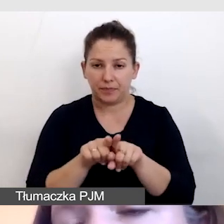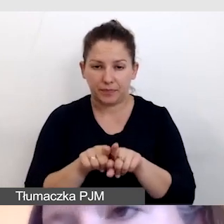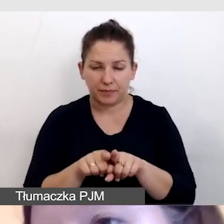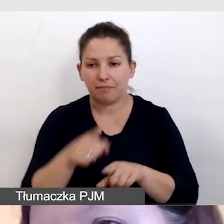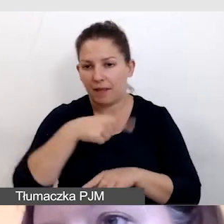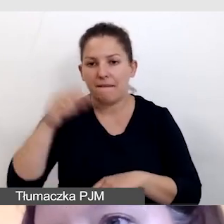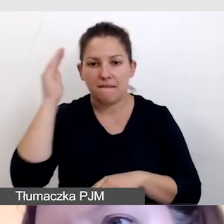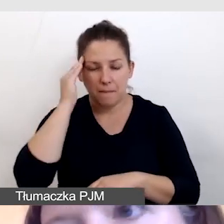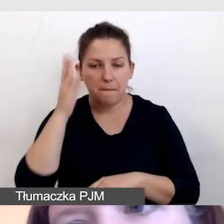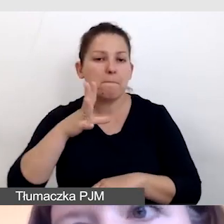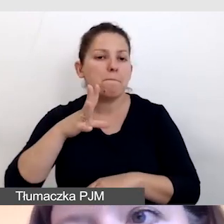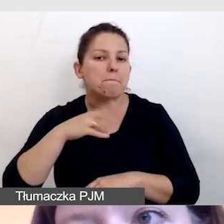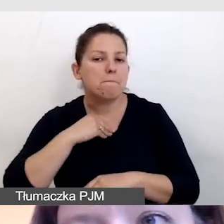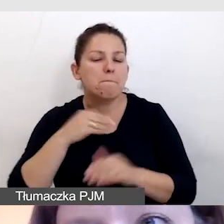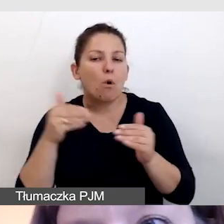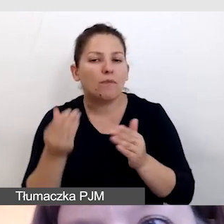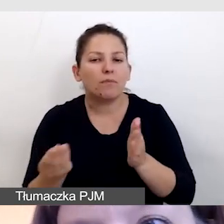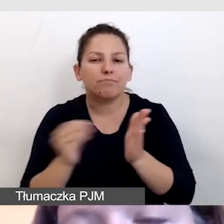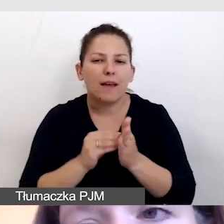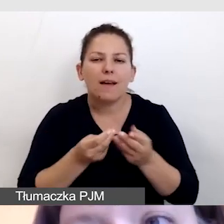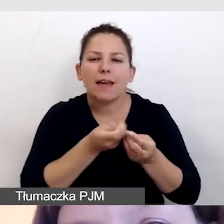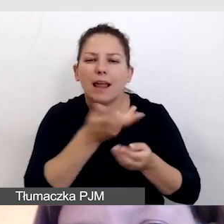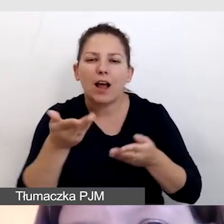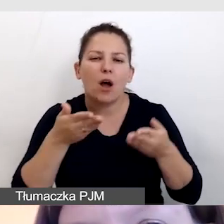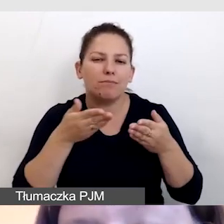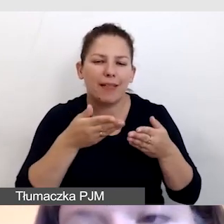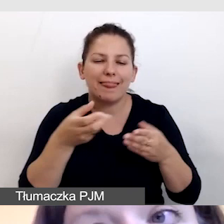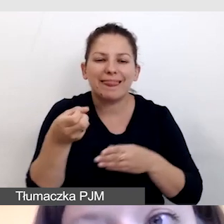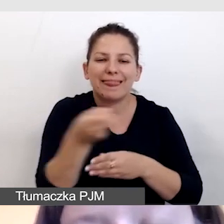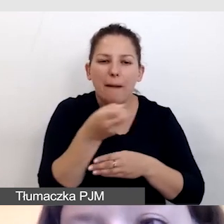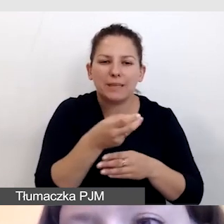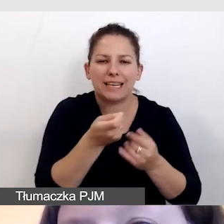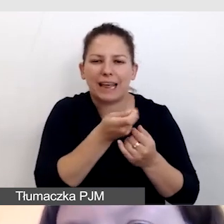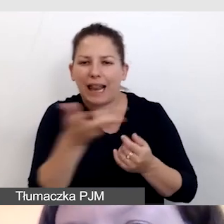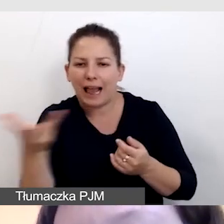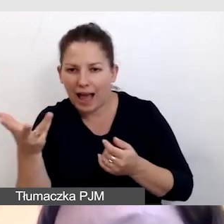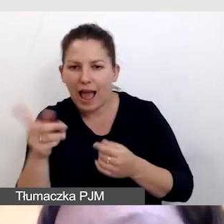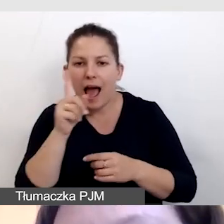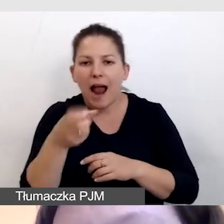mamy możliwości dodawania wielu ścieżek napisowych, ale tylko w napisach post factum.